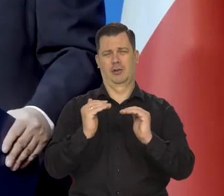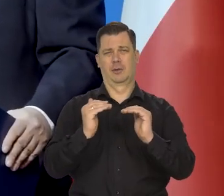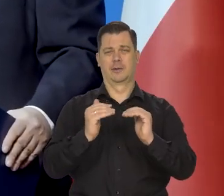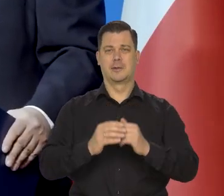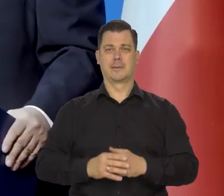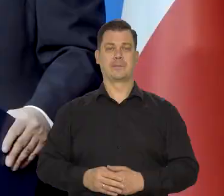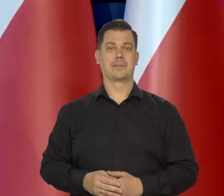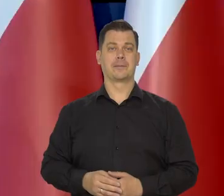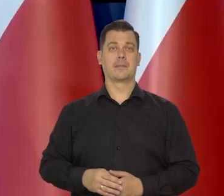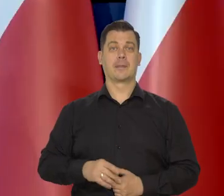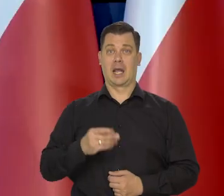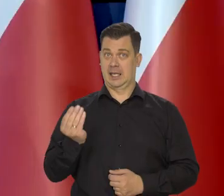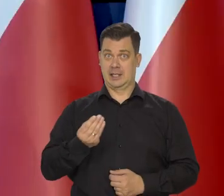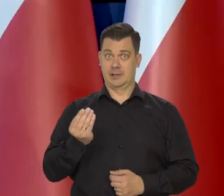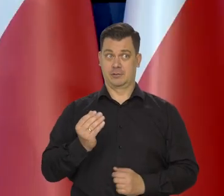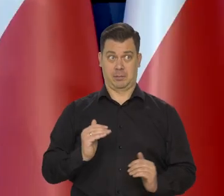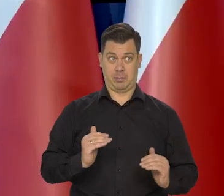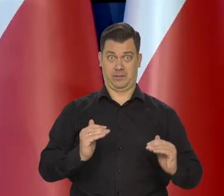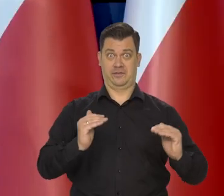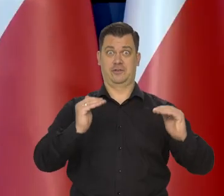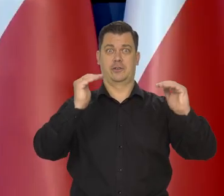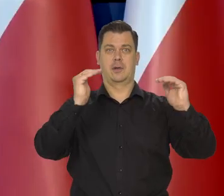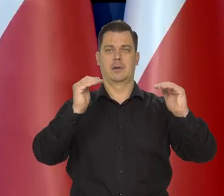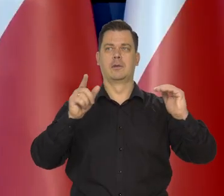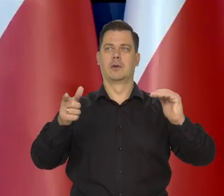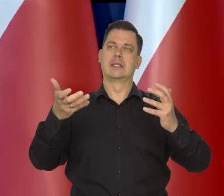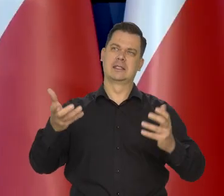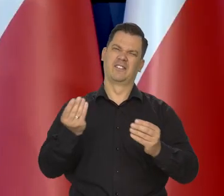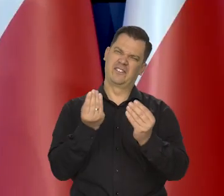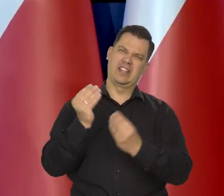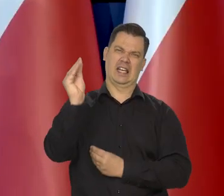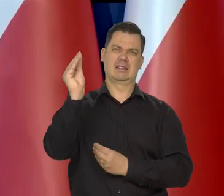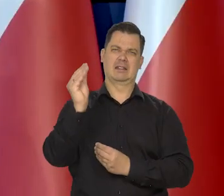Dalsze radykalne podwyżki, o których niektórzy piszą,